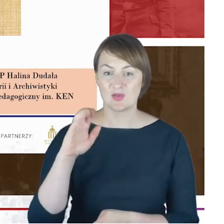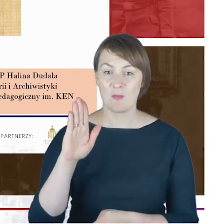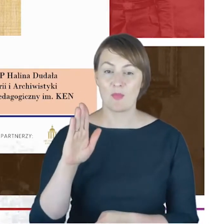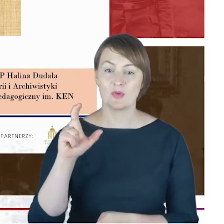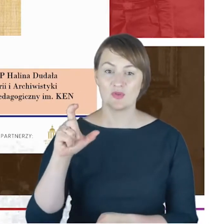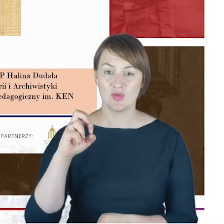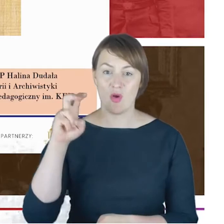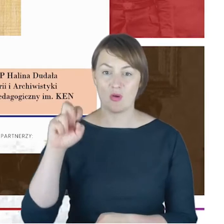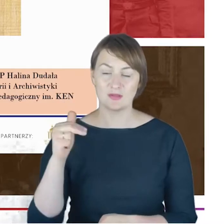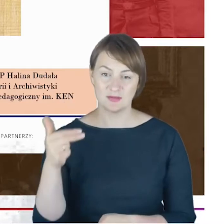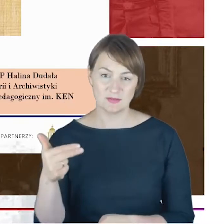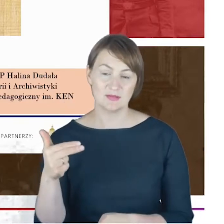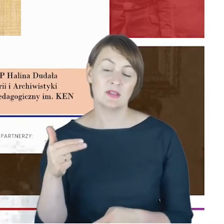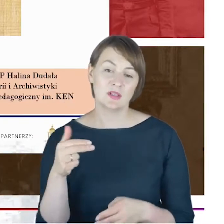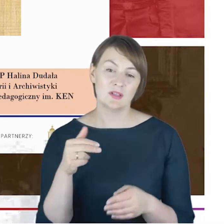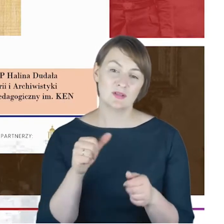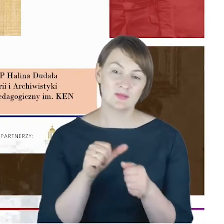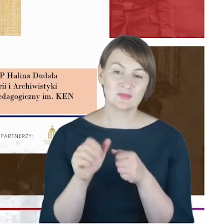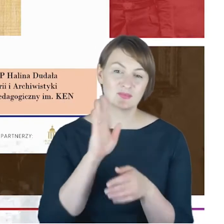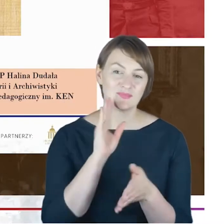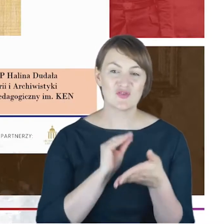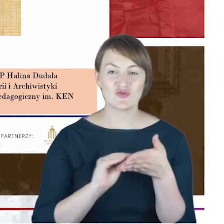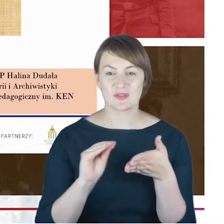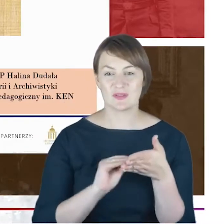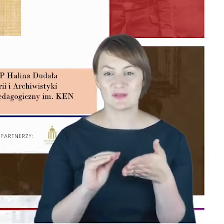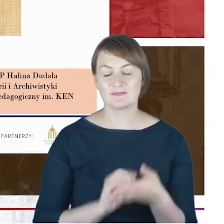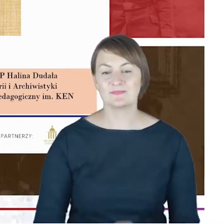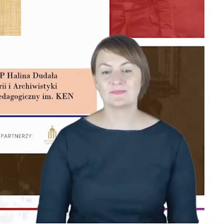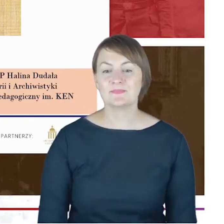przeprowadzonej przeze mnie przed nieco ponad